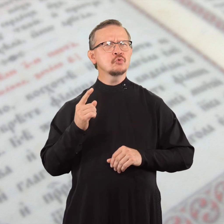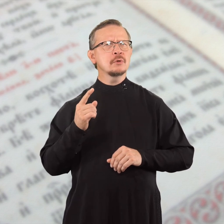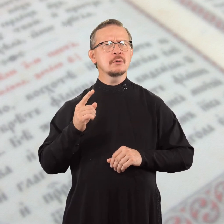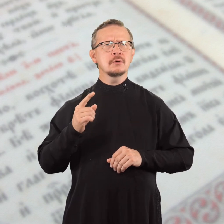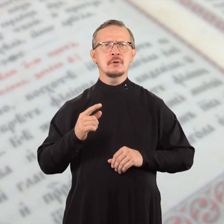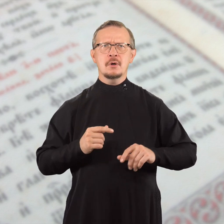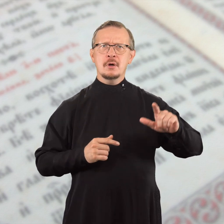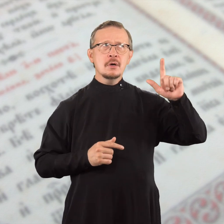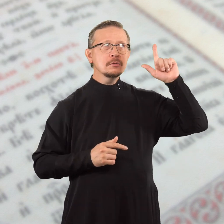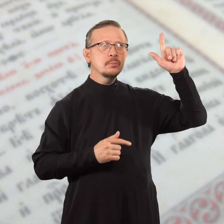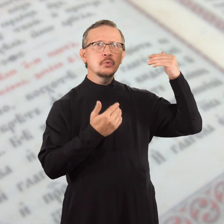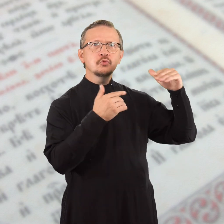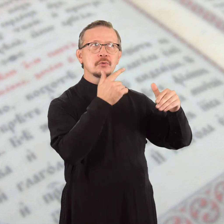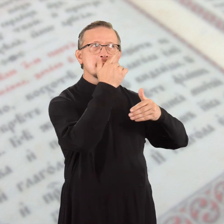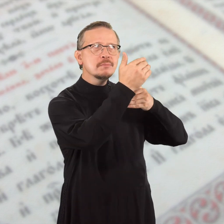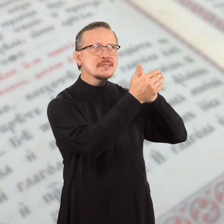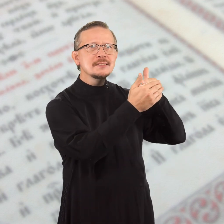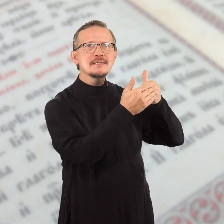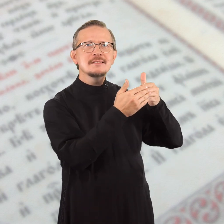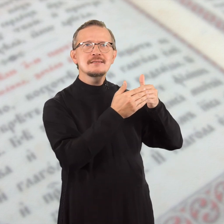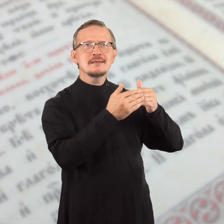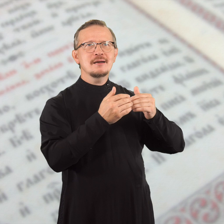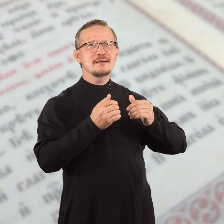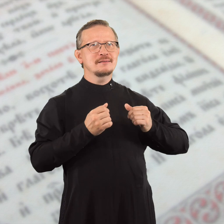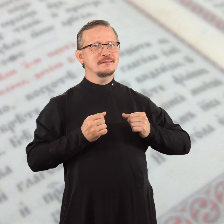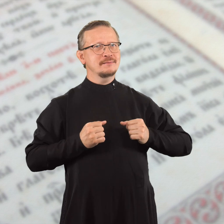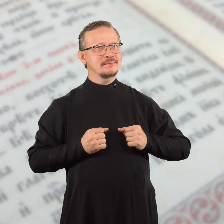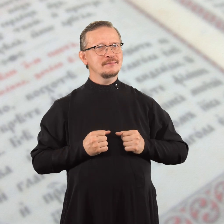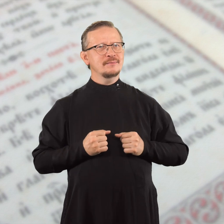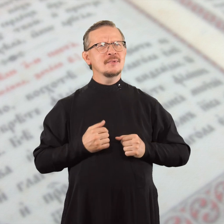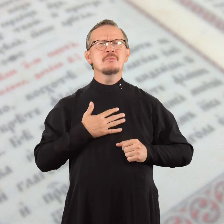Господь уже близко.